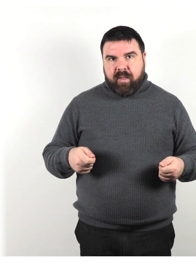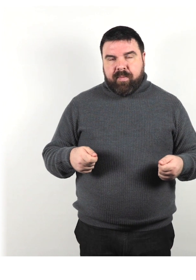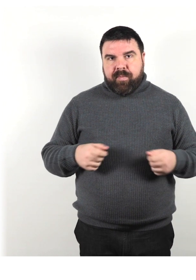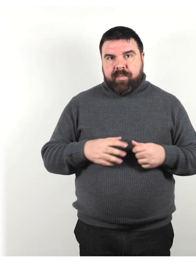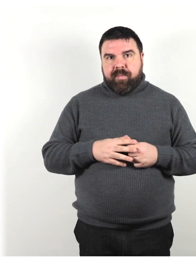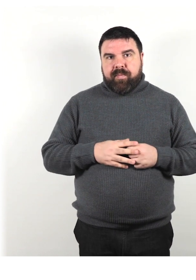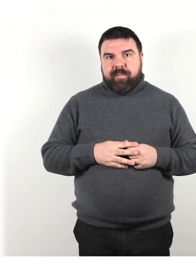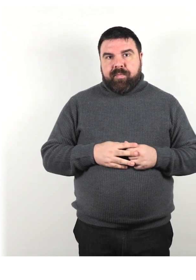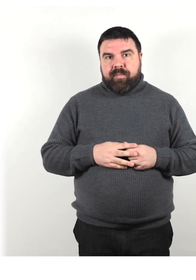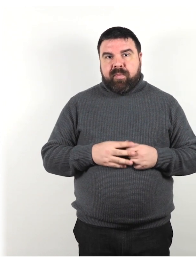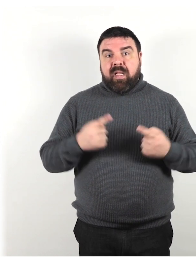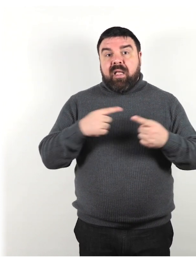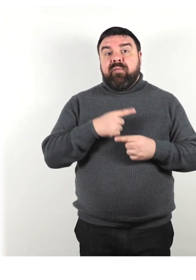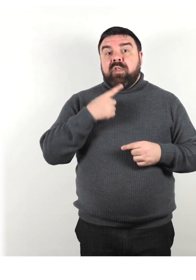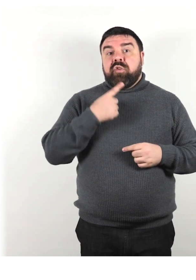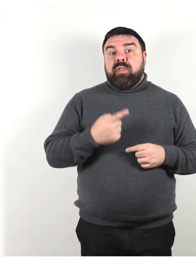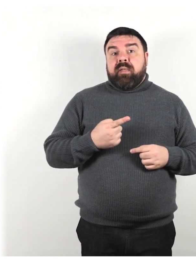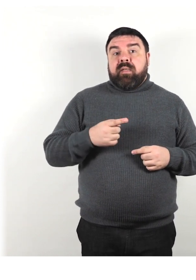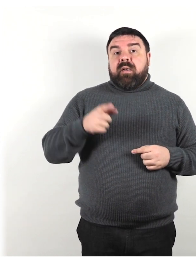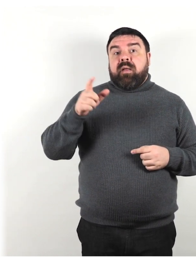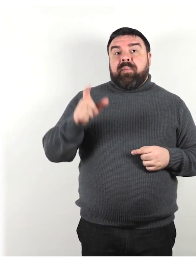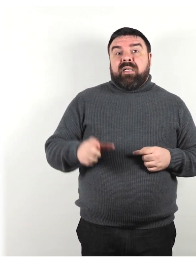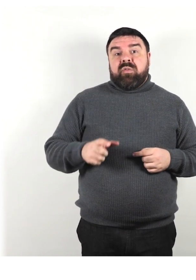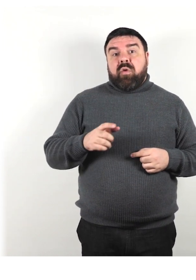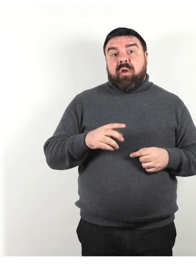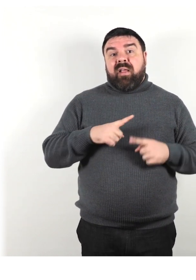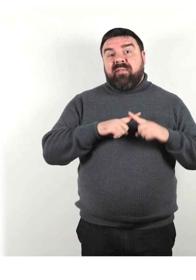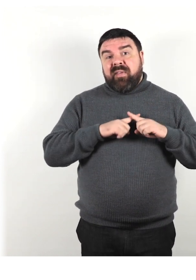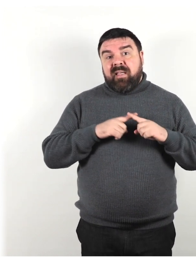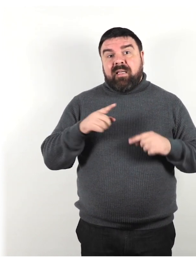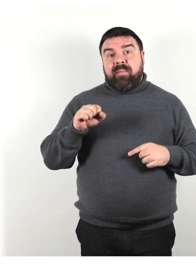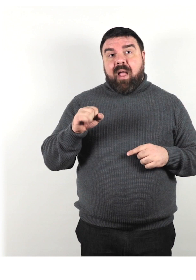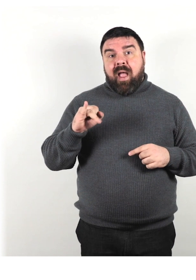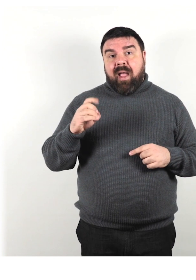Invece di dire che una persona è vittima dell'AIDS o ai diabetica